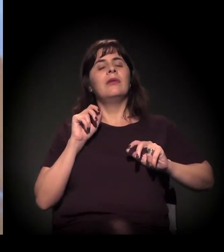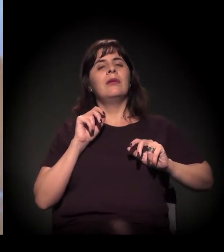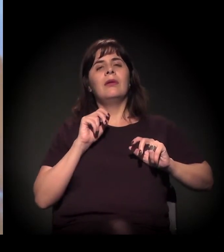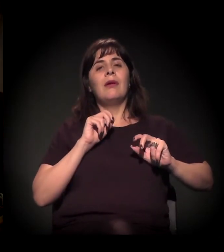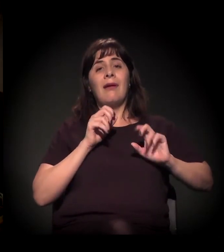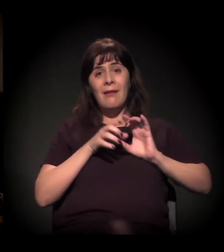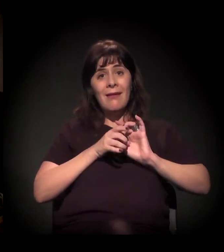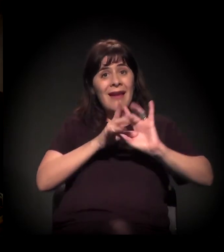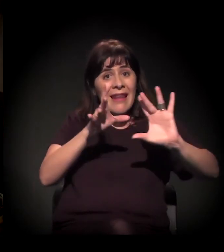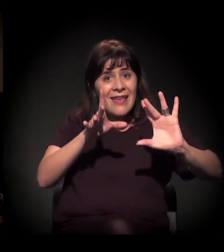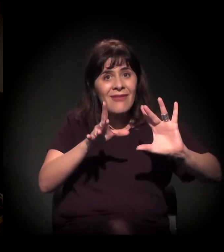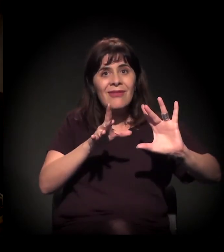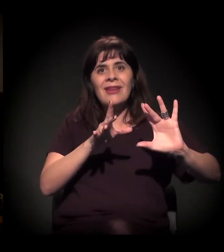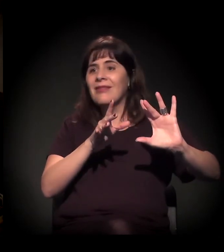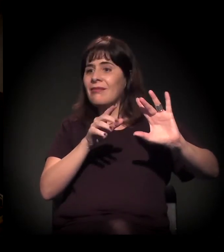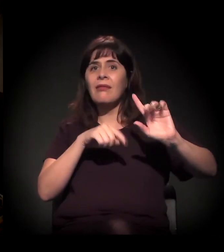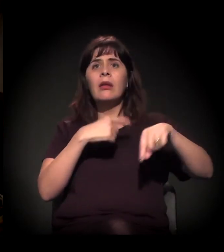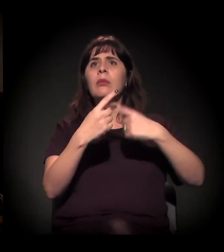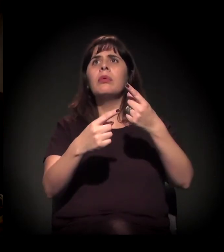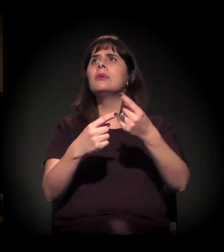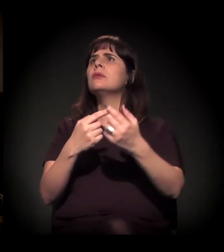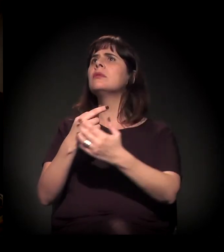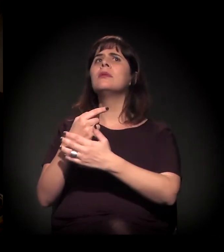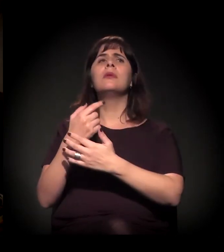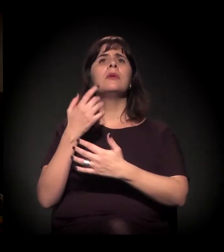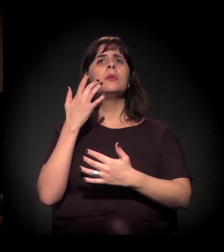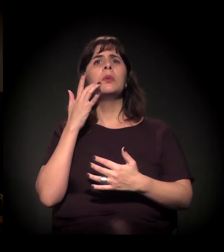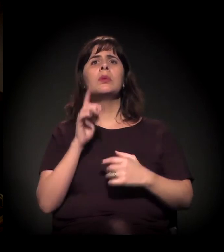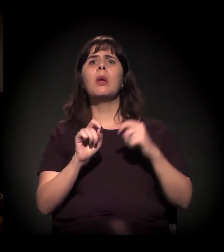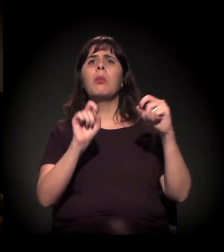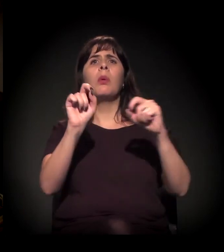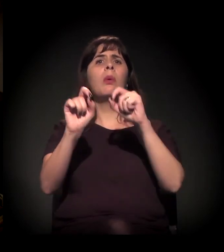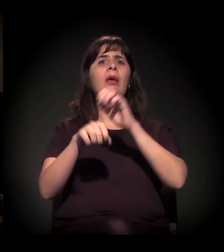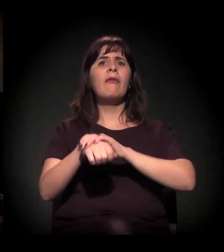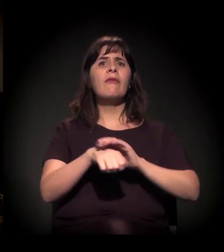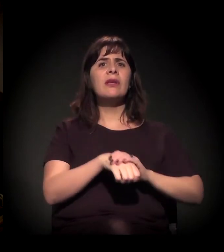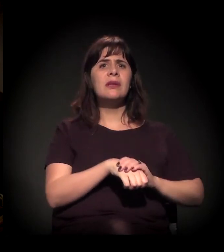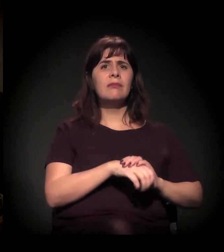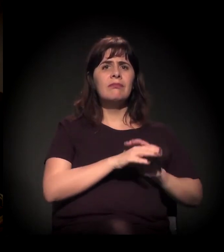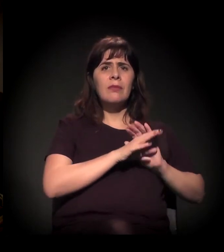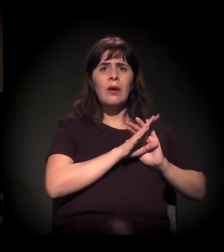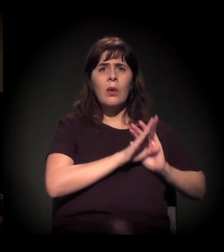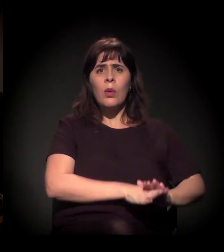A pessoa sai do sistema carcerário, passou oito, dez anos na cadeia,